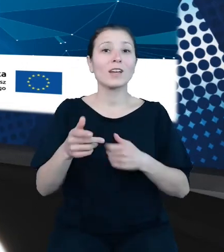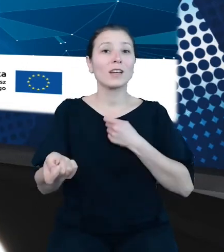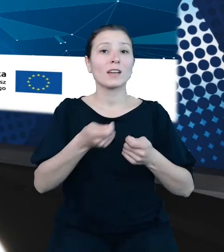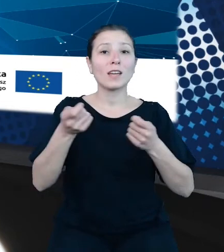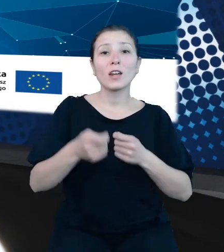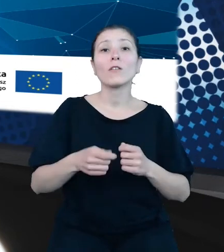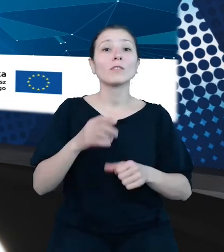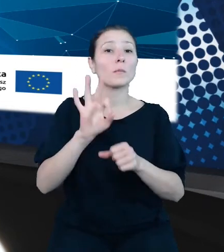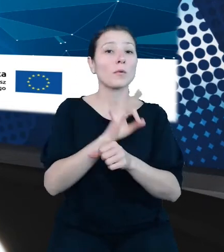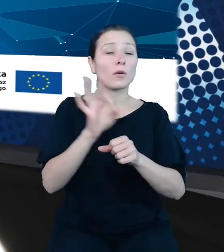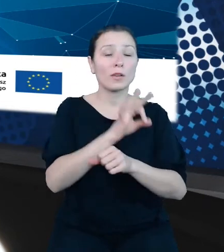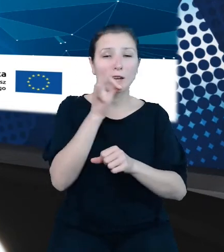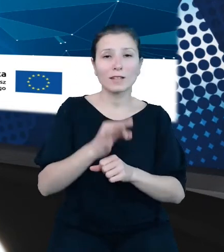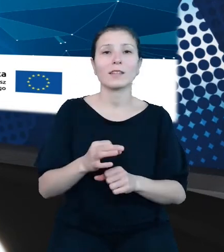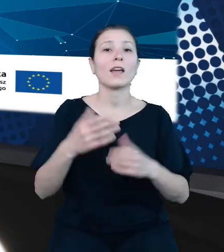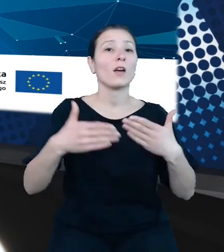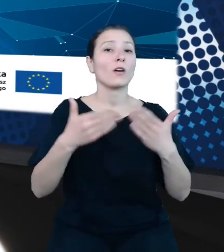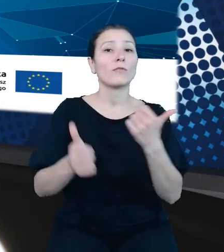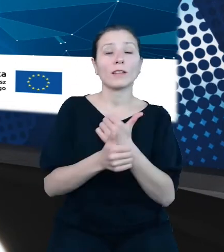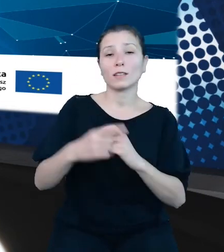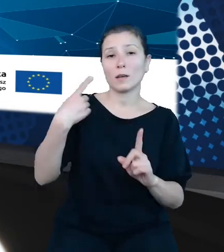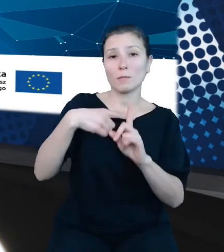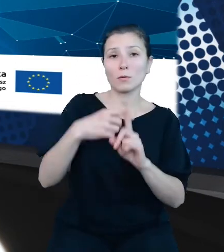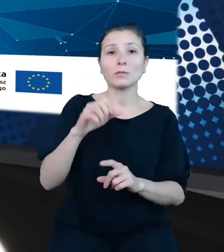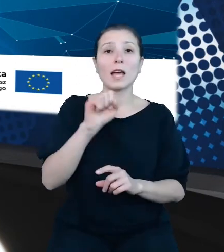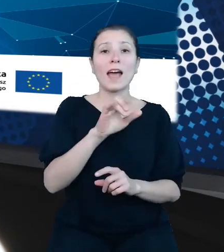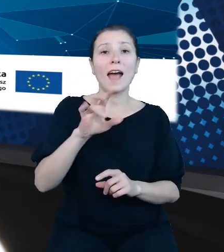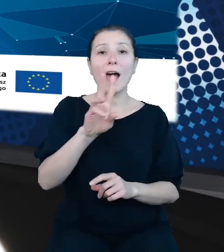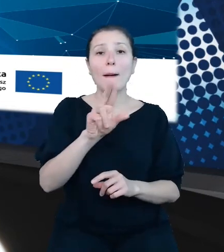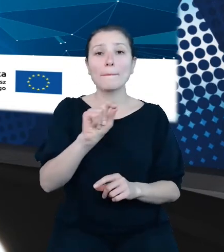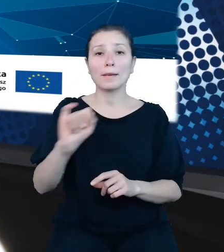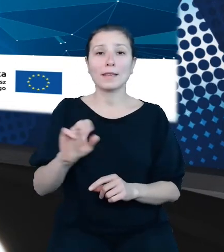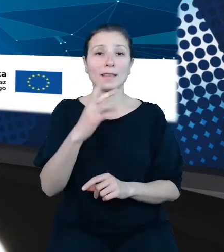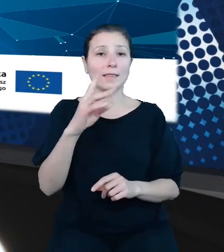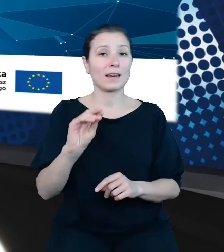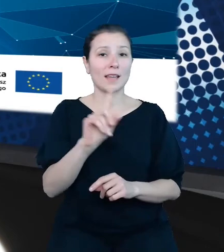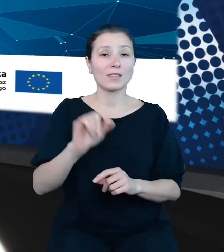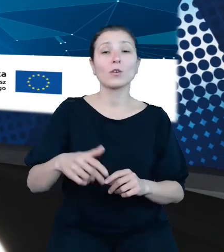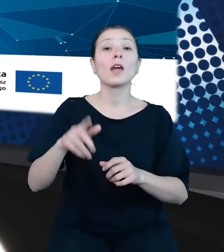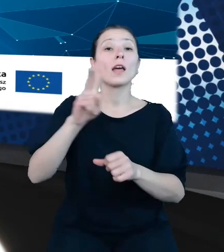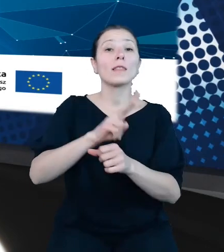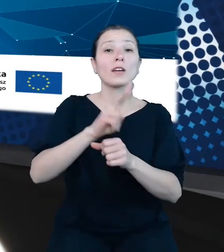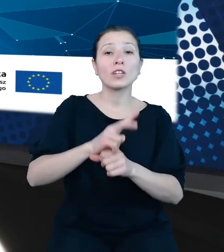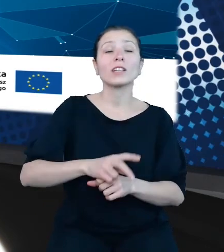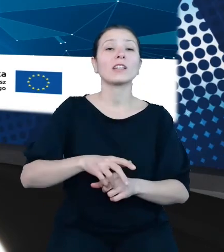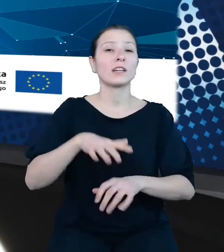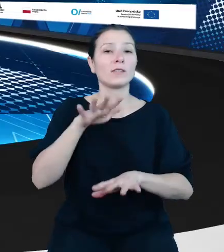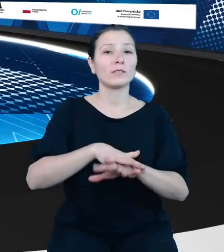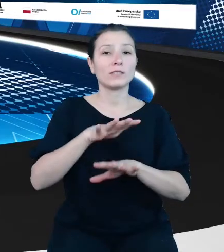w Ministerstwie Finansów, Naczelnik w wydziale Informatycznego Systemu Obsługi Budżetu Państwa. Dzień dobry. Dzień dobry.